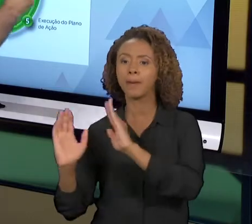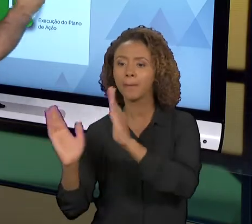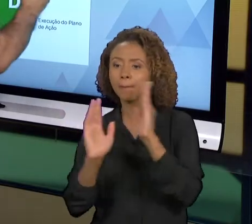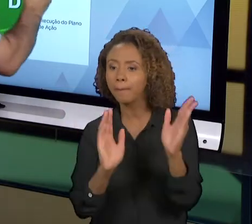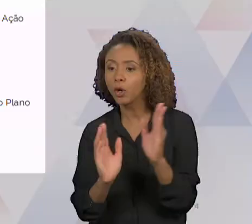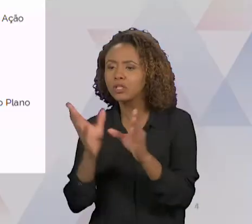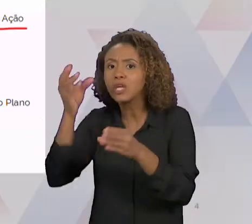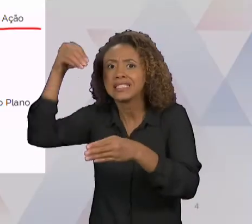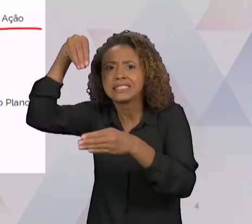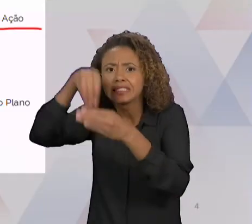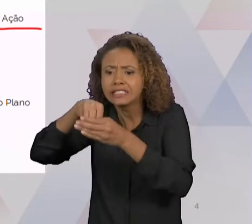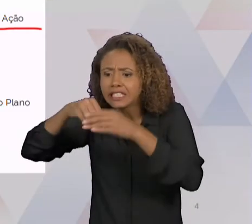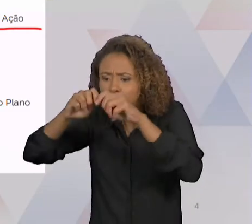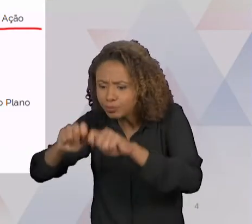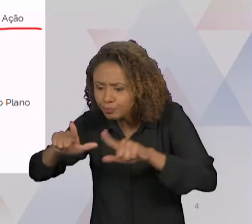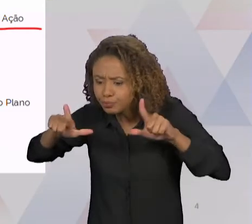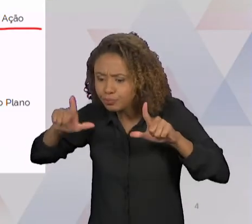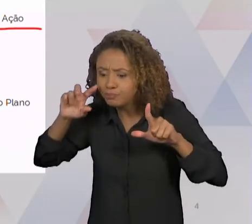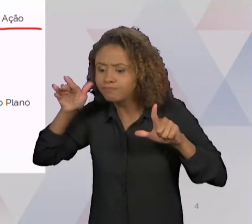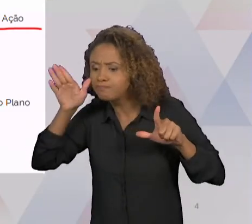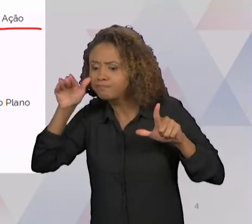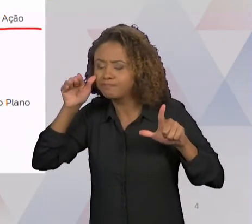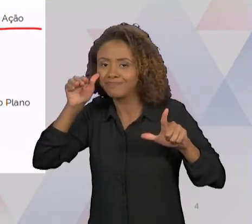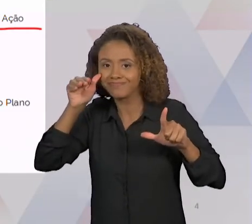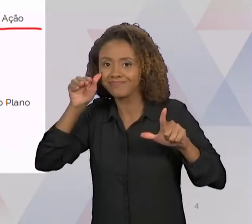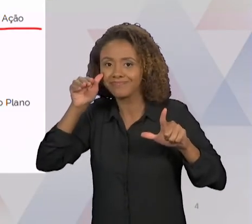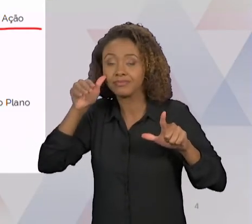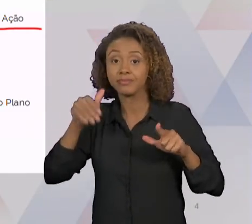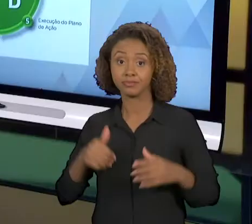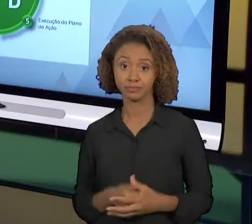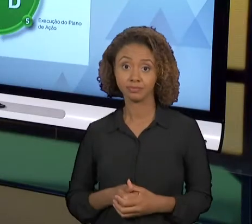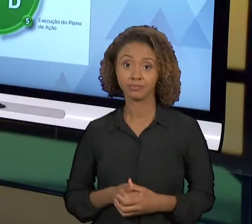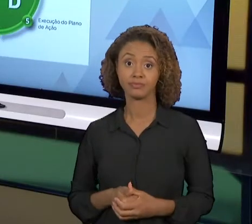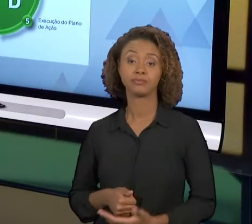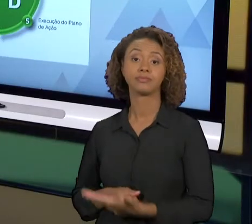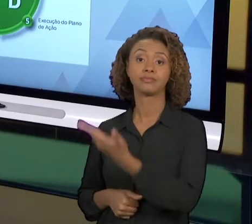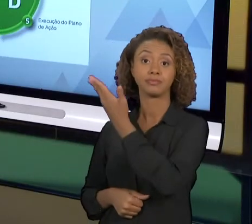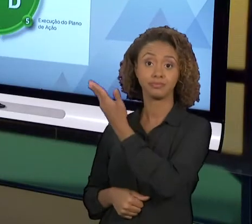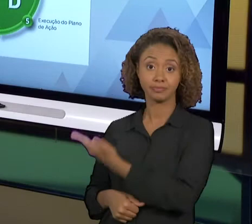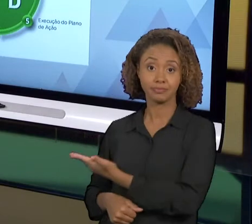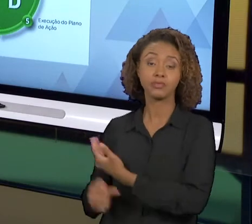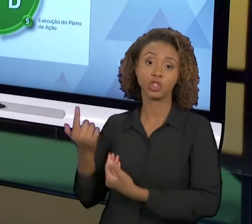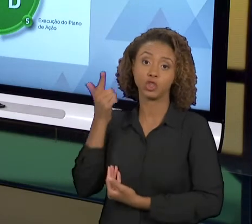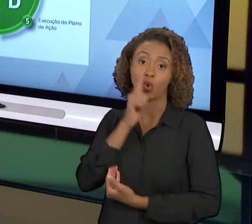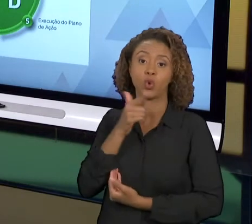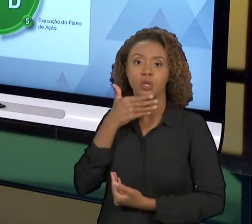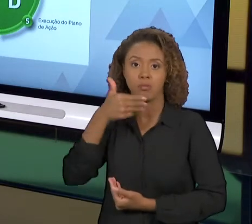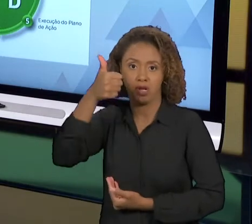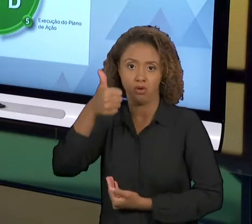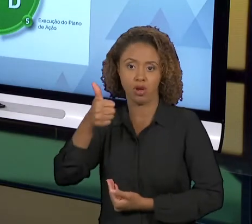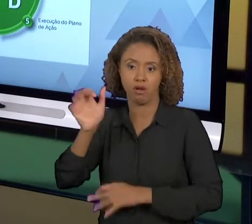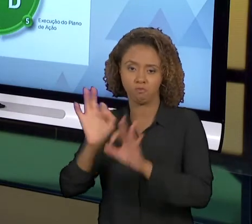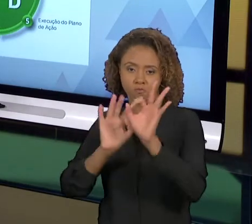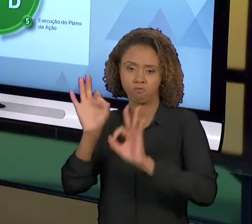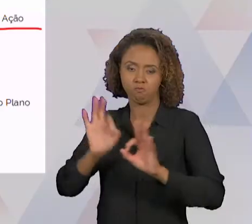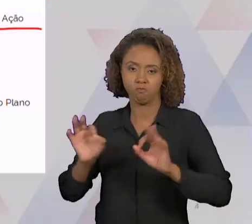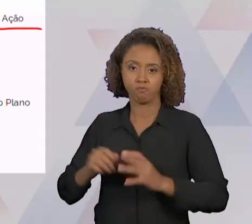FAZER UM PLANO DE AÇÃO PARA O DESENVOLVIMENTO DESTA MELHORIA. APÓS ISSO A GENTE EXECUTA ESSE